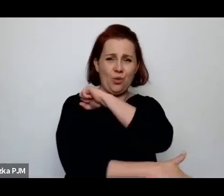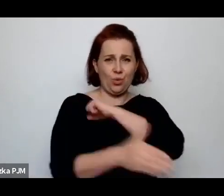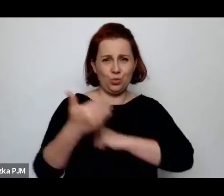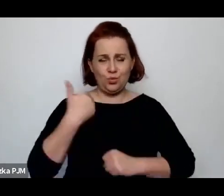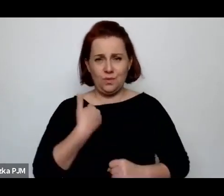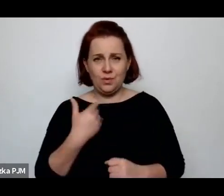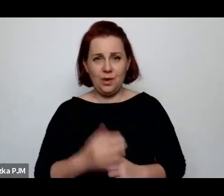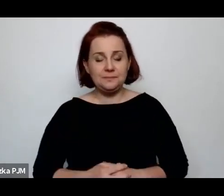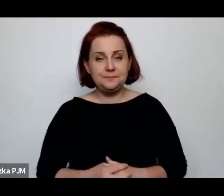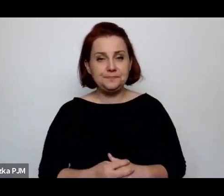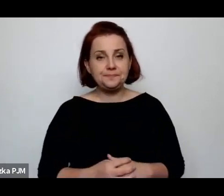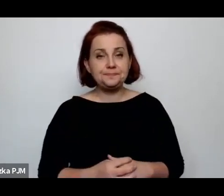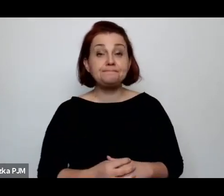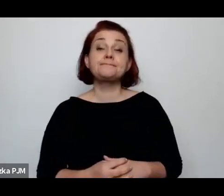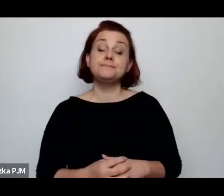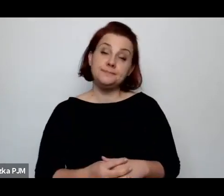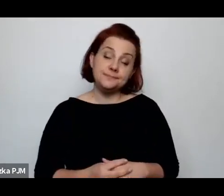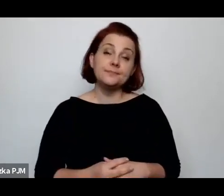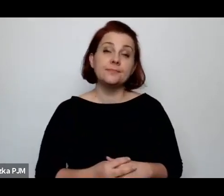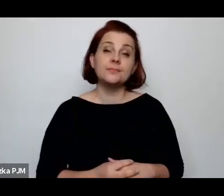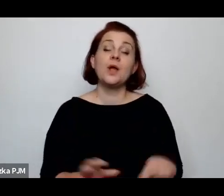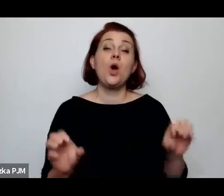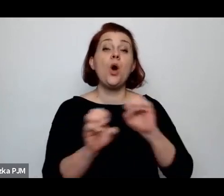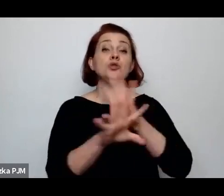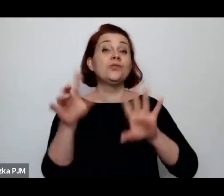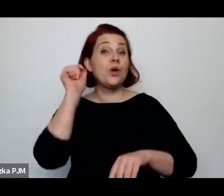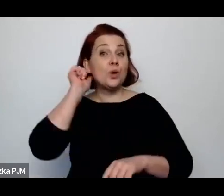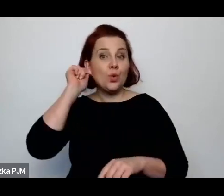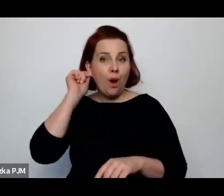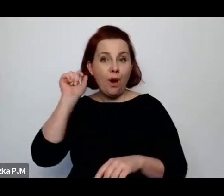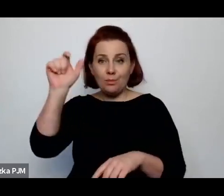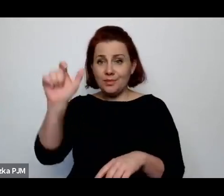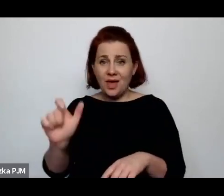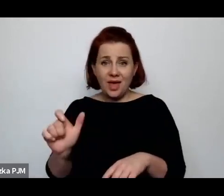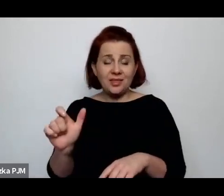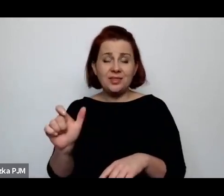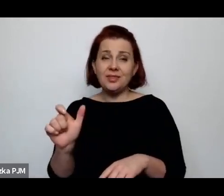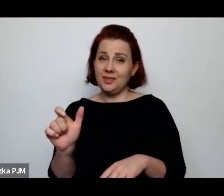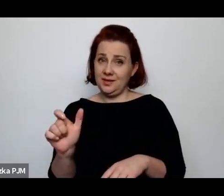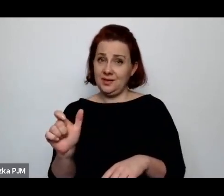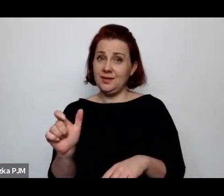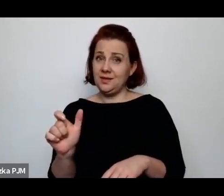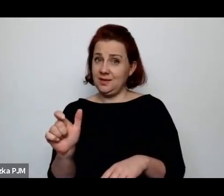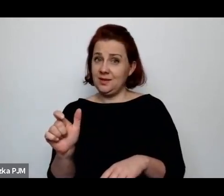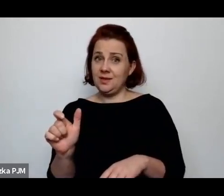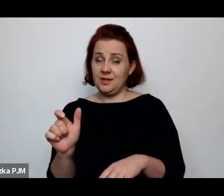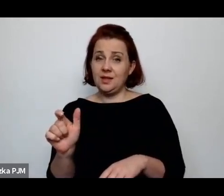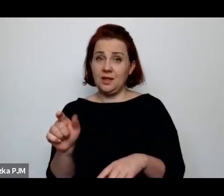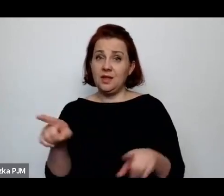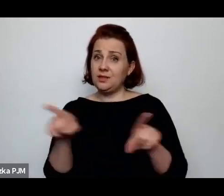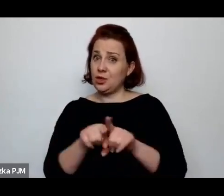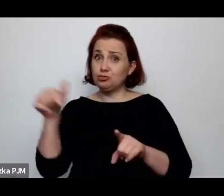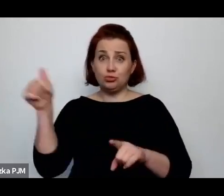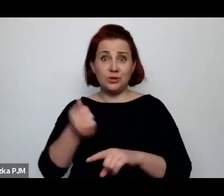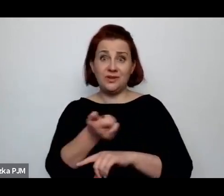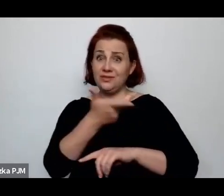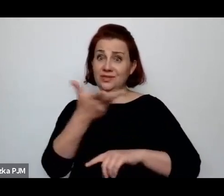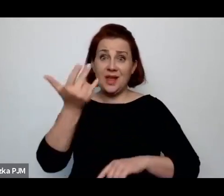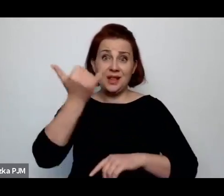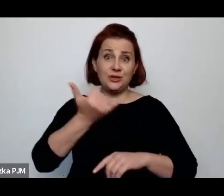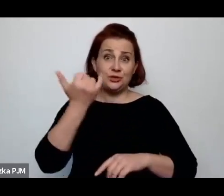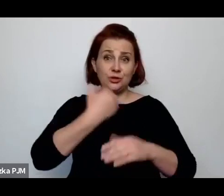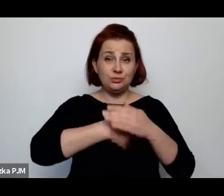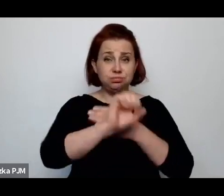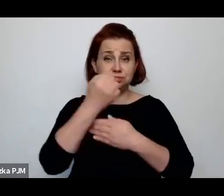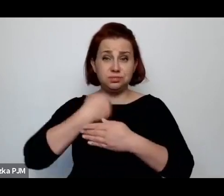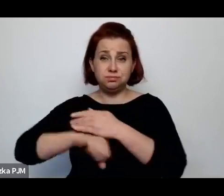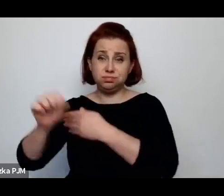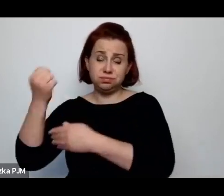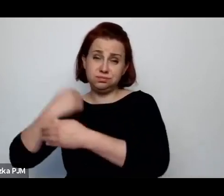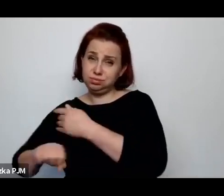Oczywiście te kobiety też były skazane na wielorództwo, tzn. one po prostu rodziły regularnie dzieci